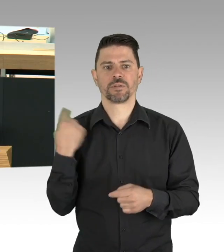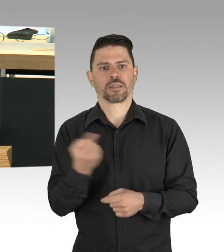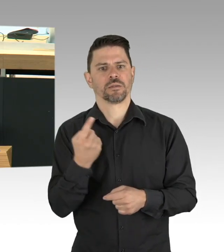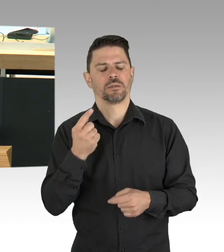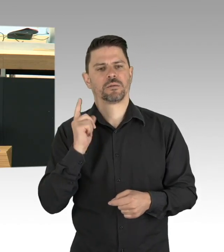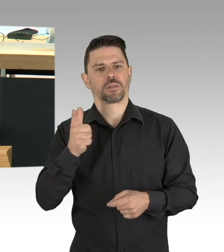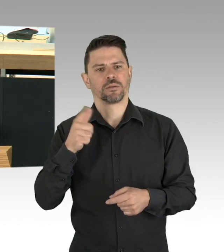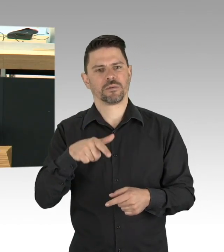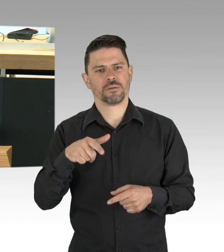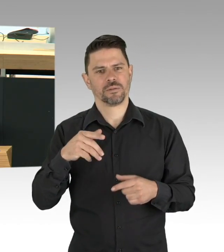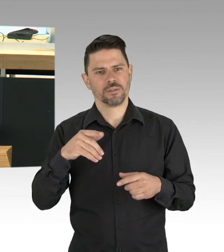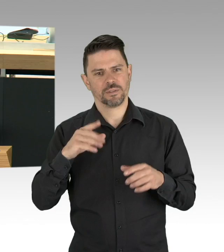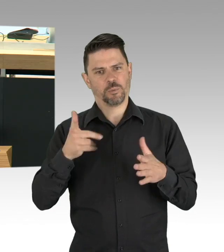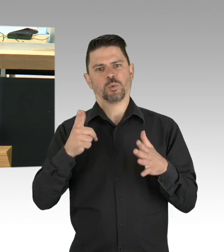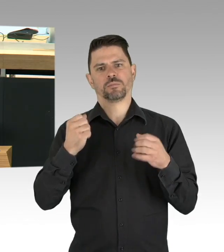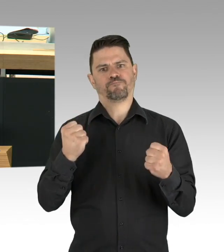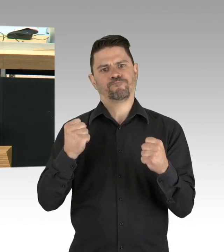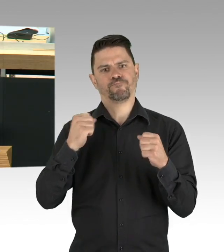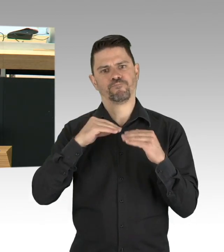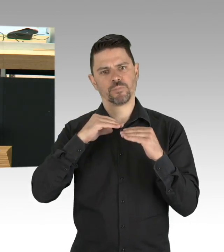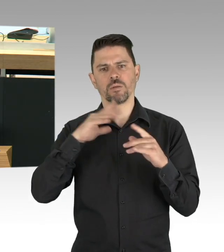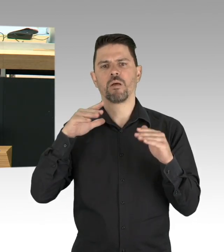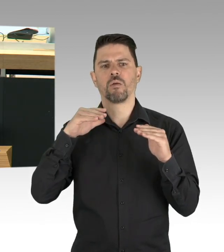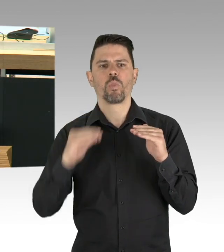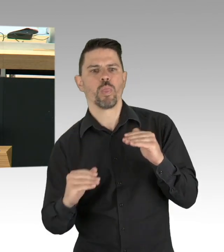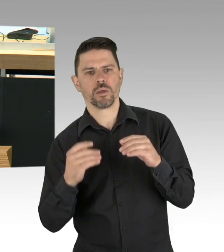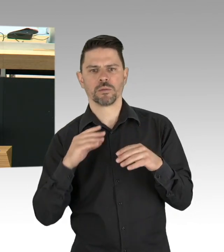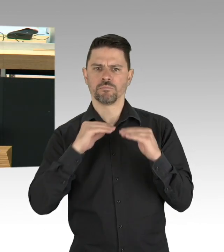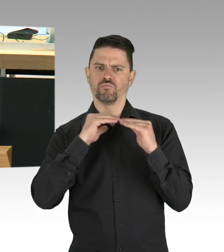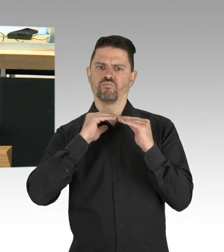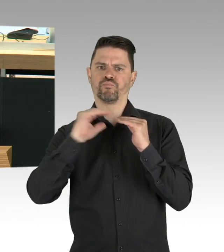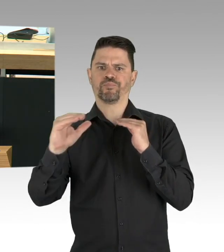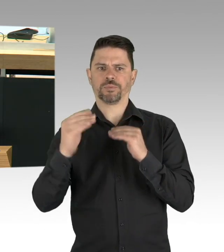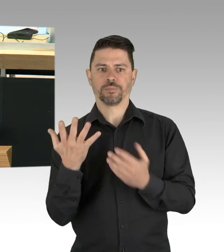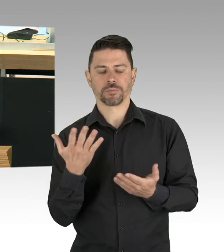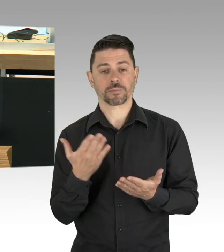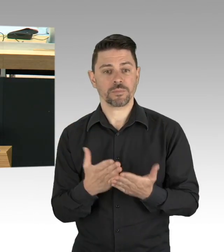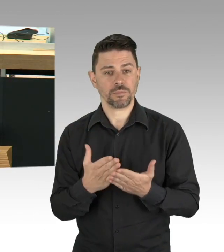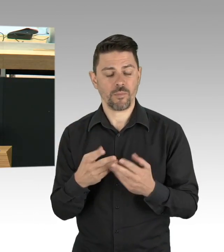dass Deutschland eine Testkapazität von 861.000 Tests pro Woche hat,